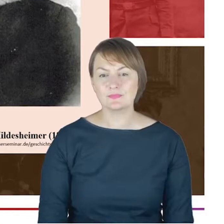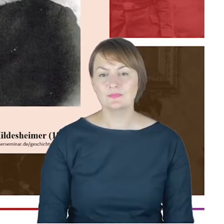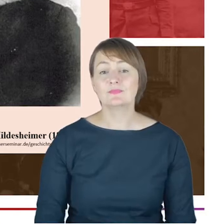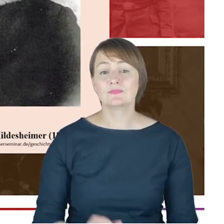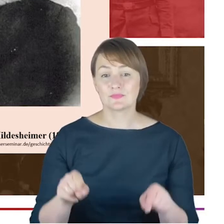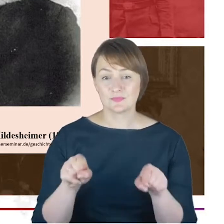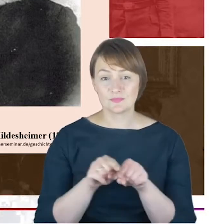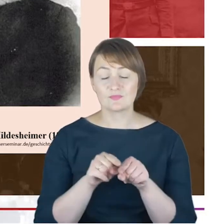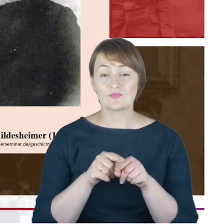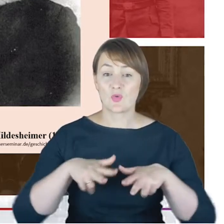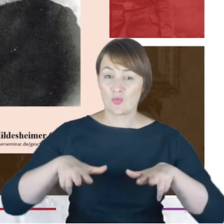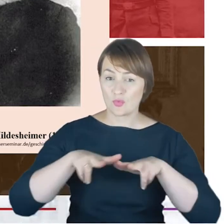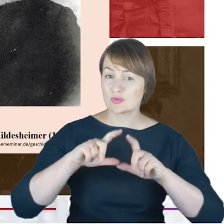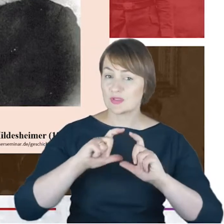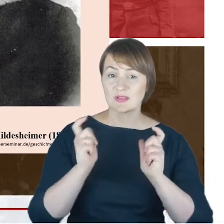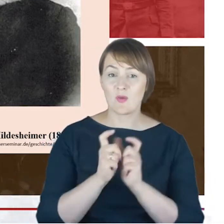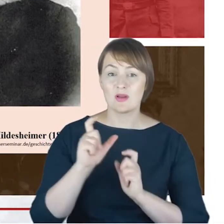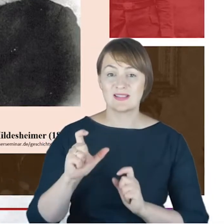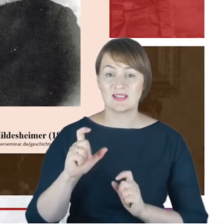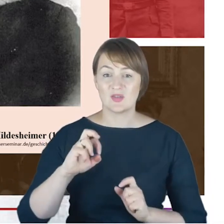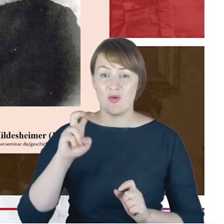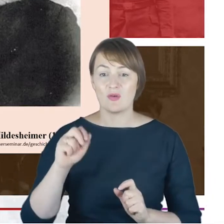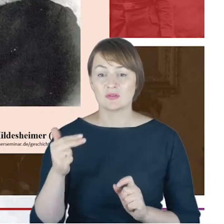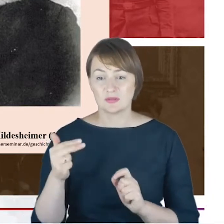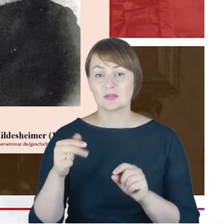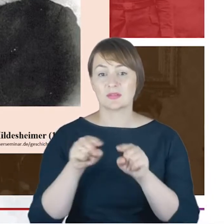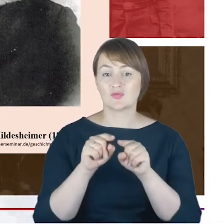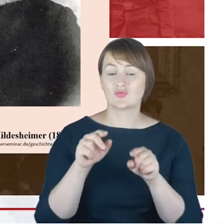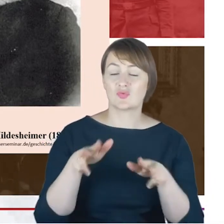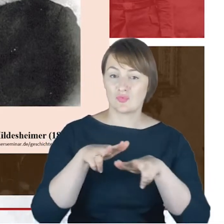ta katowicka one wzajemnie ze sobą utrzymywały bardzo często